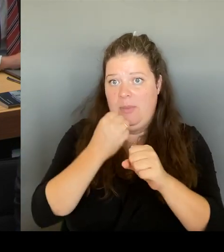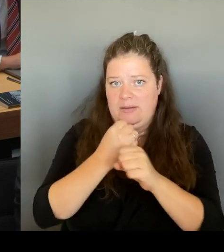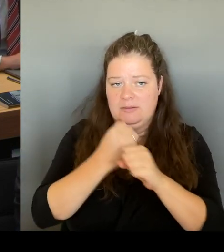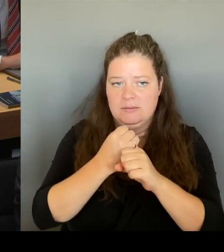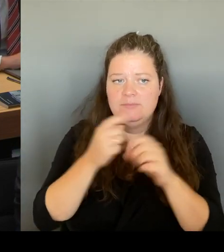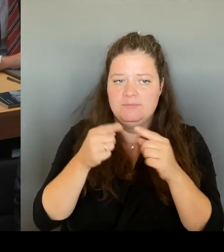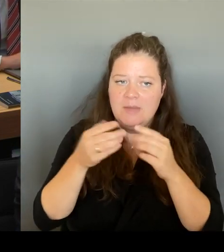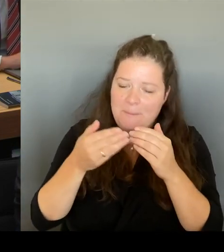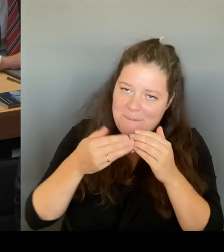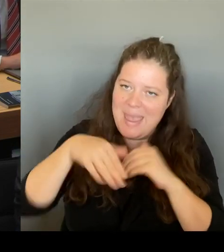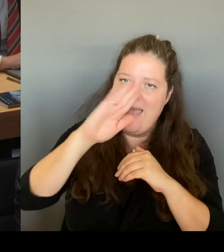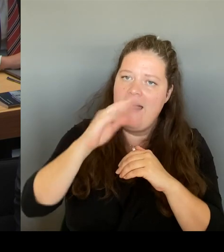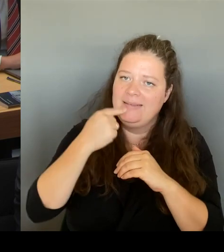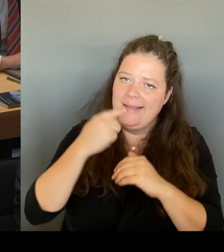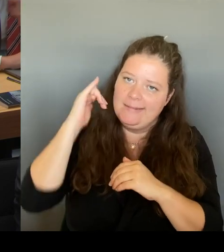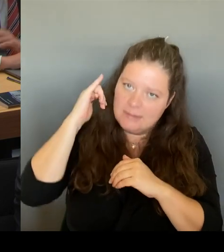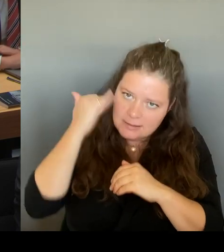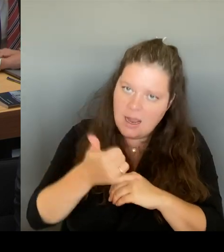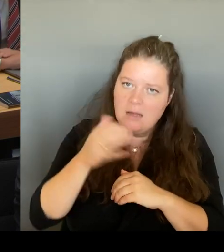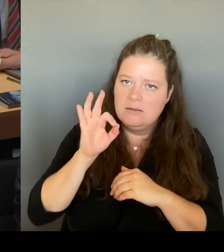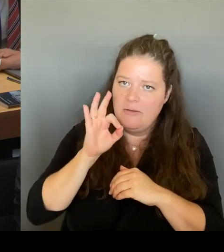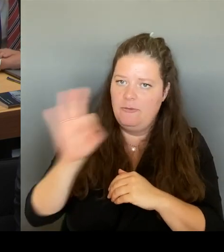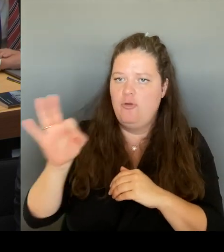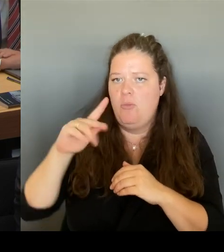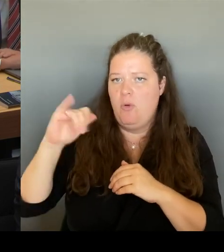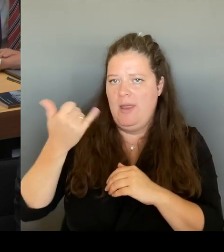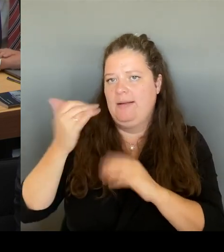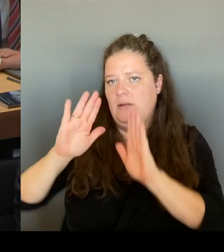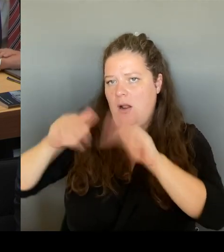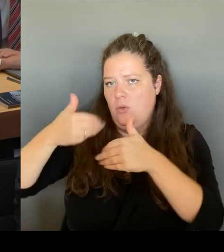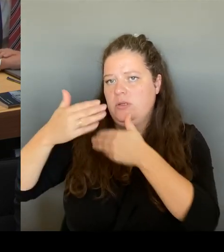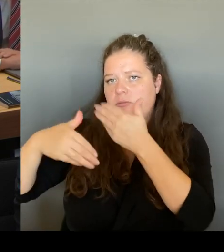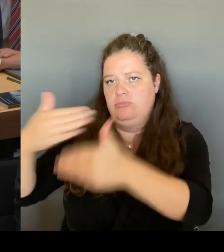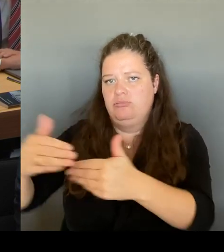dass dieses Projekt die Chance hat, in einem begrenzten Zeitraum Wir